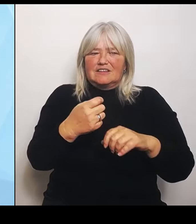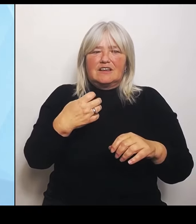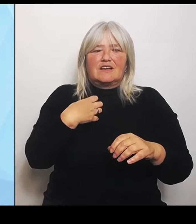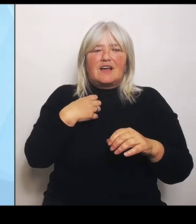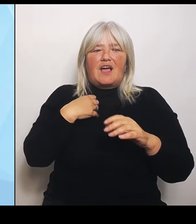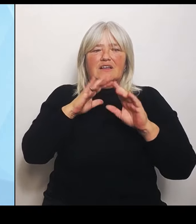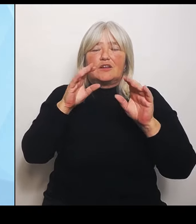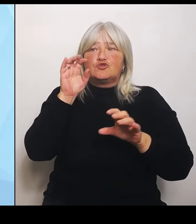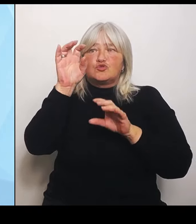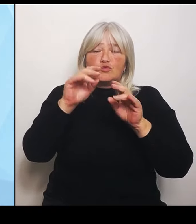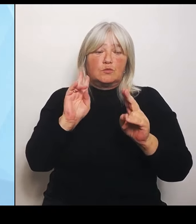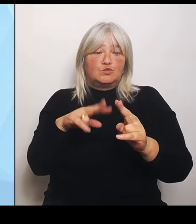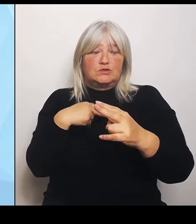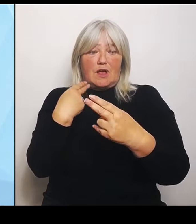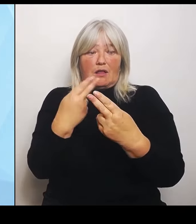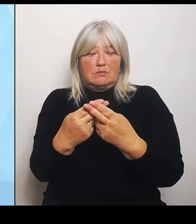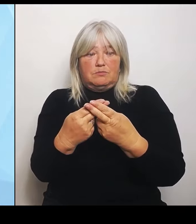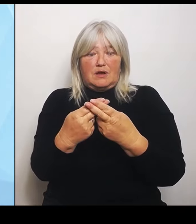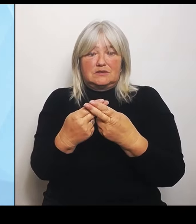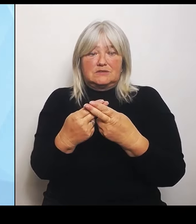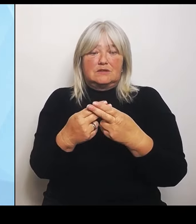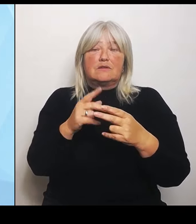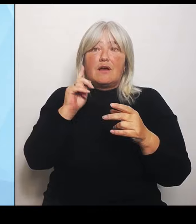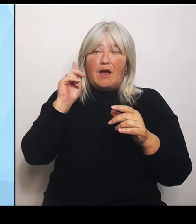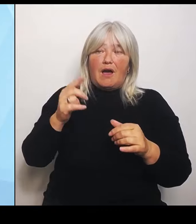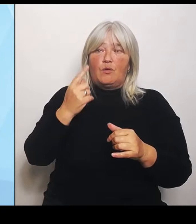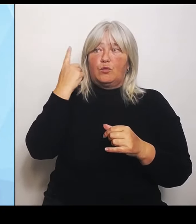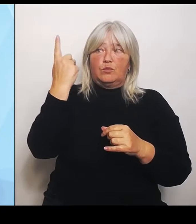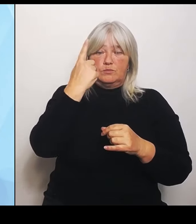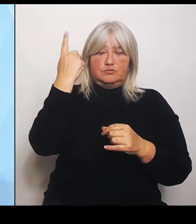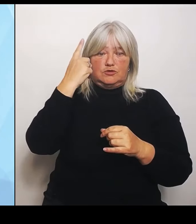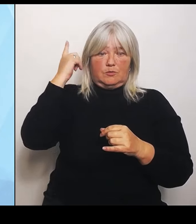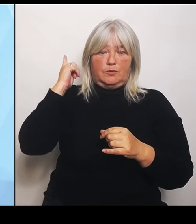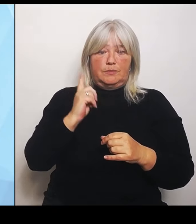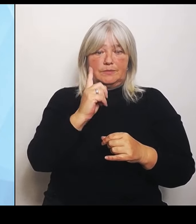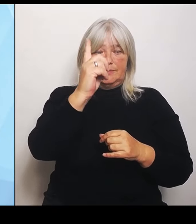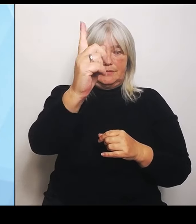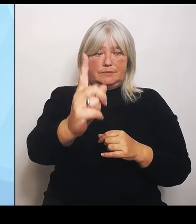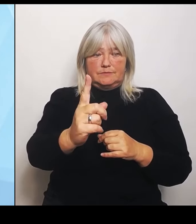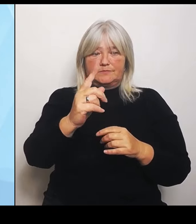Viertens: Das sind die Regionalgutachten für die regionalen Bedürfnisse. Wir als bayerisches